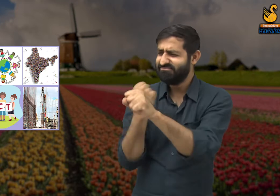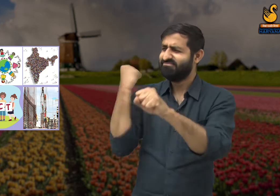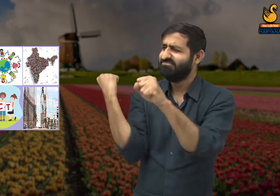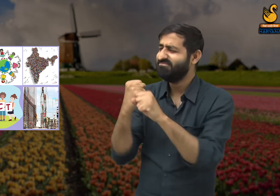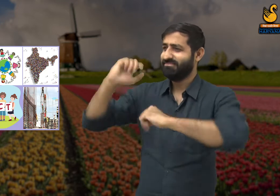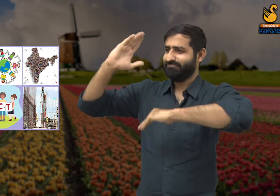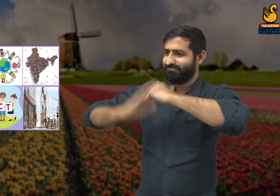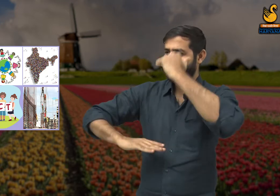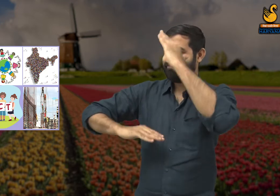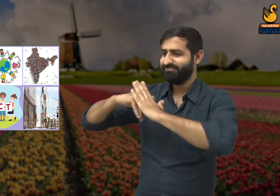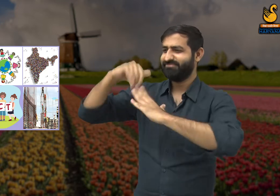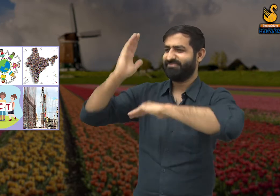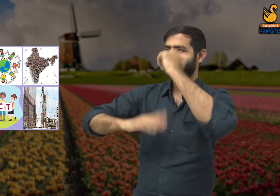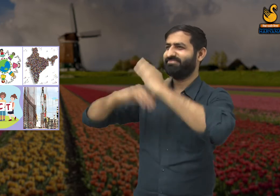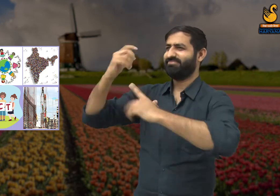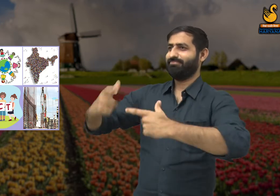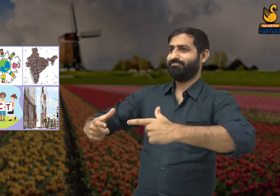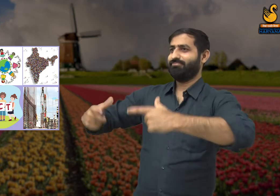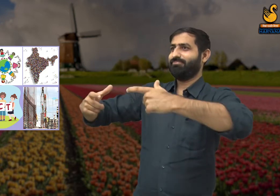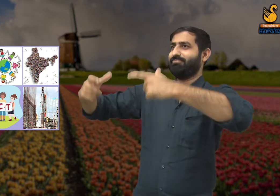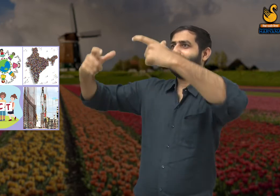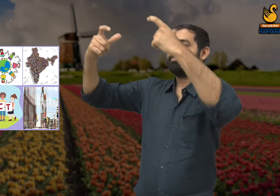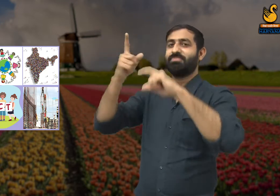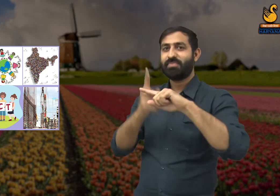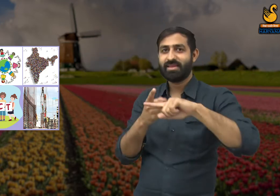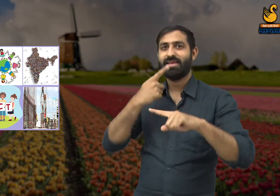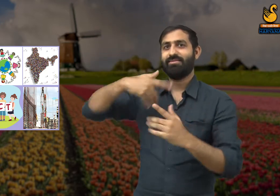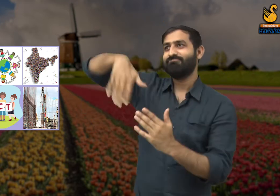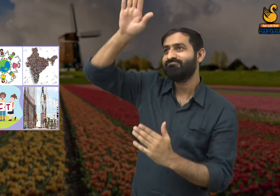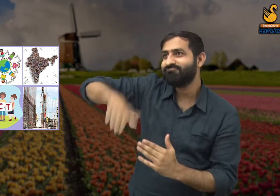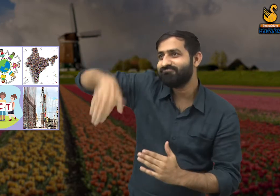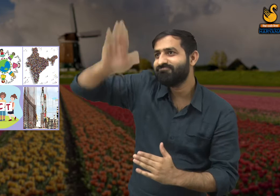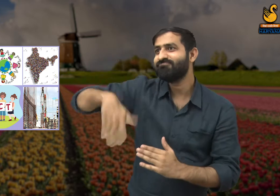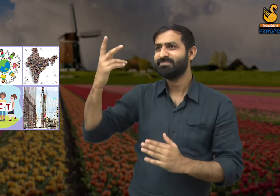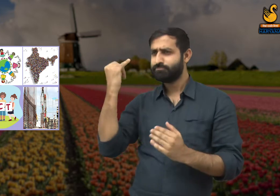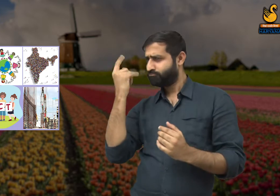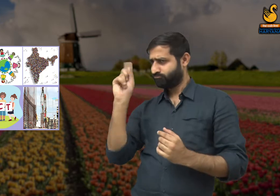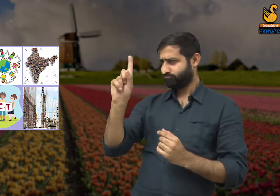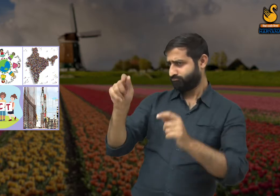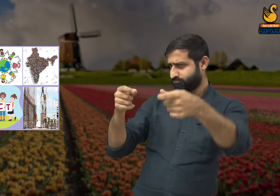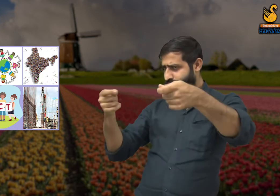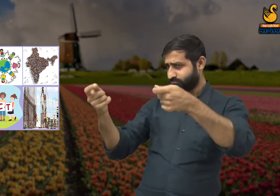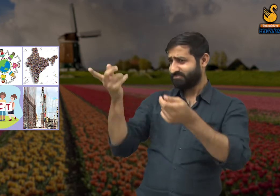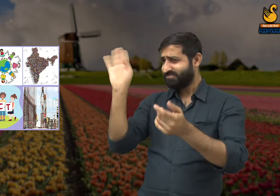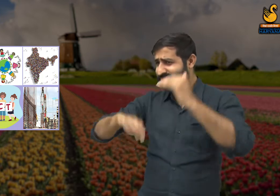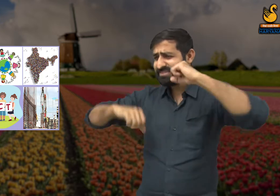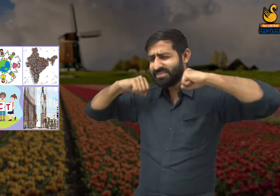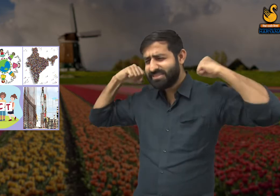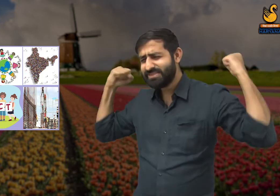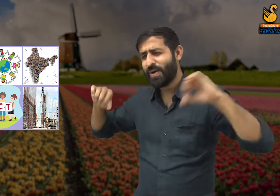इन सभी का निर्माण करने में श्रमिकों की बहुत मेहनत लगी है और अत्यधिक परिश्रम करने के बाद ही